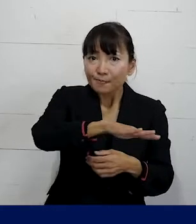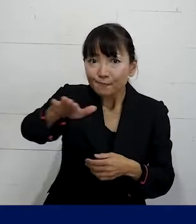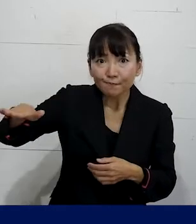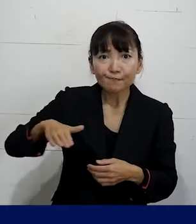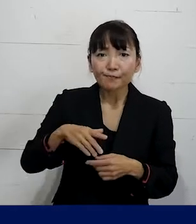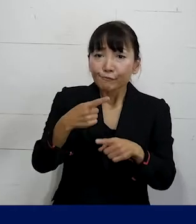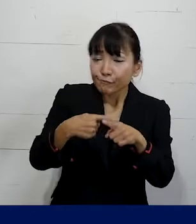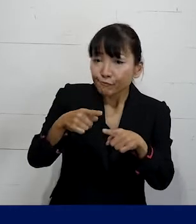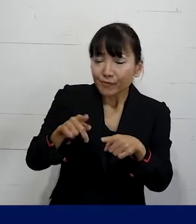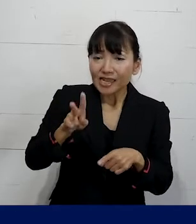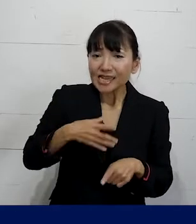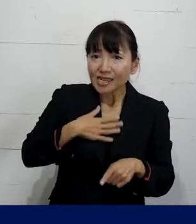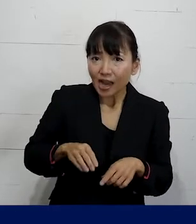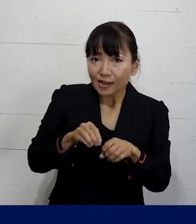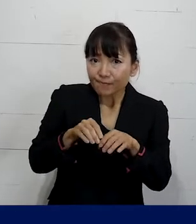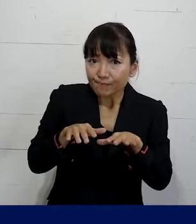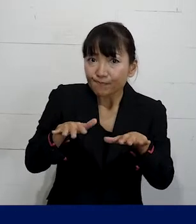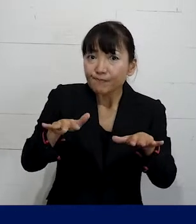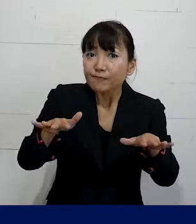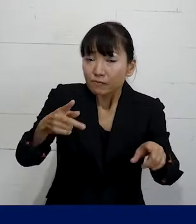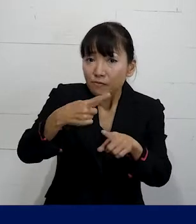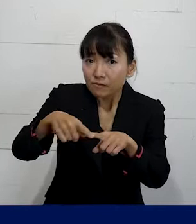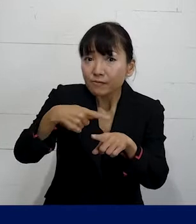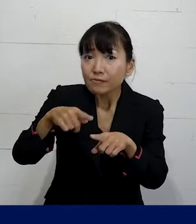ゆっくりしたペースで 巻き込んでいくようなやり方で